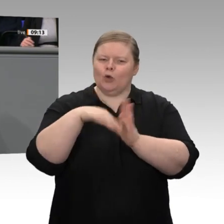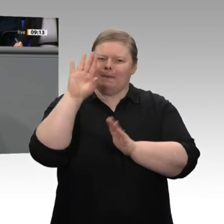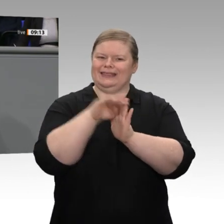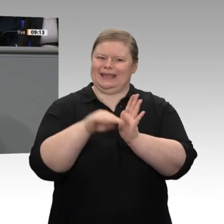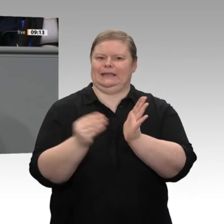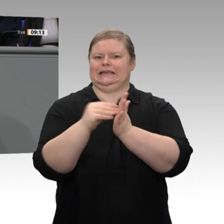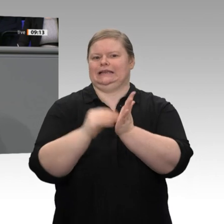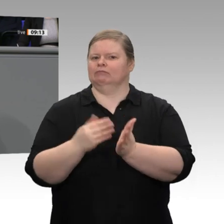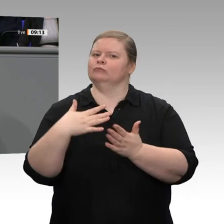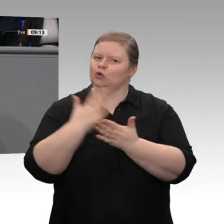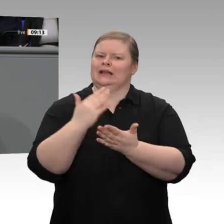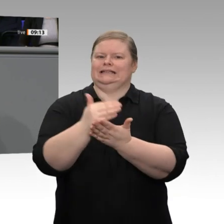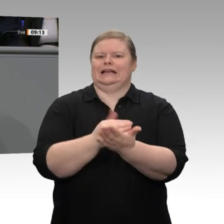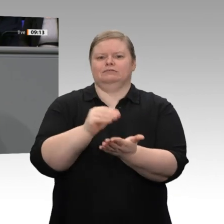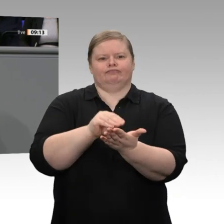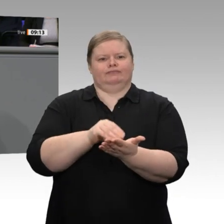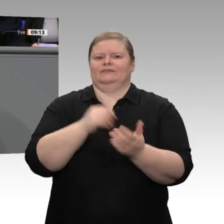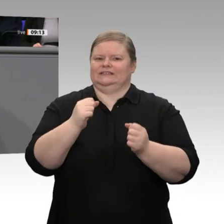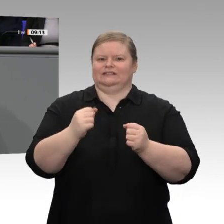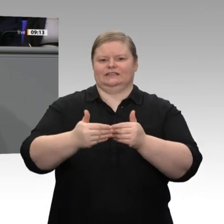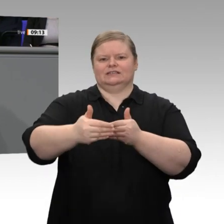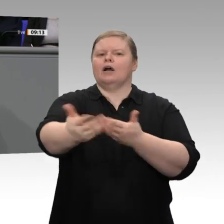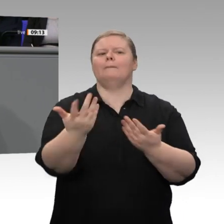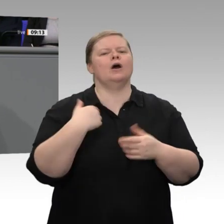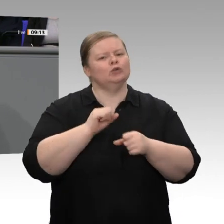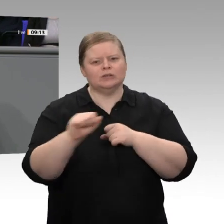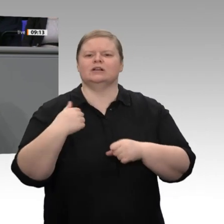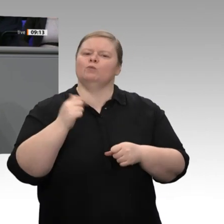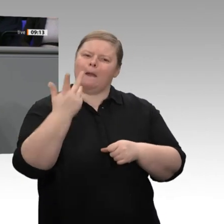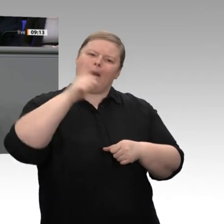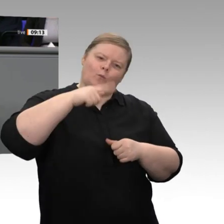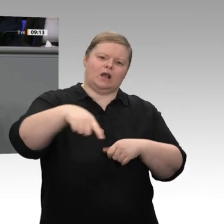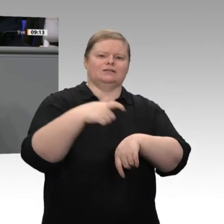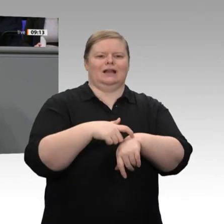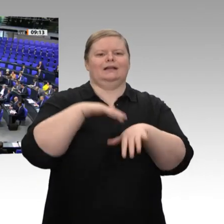diese Planungssicherheit herstellen. Wir haben uns als Koalition